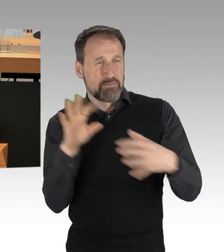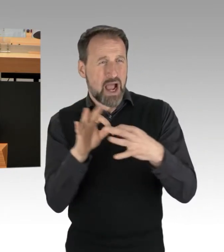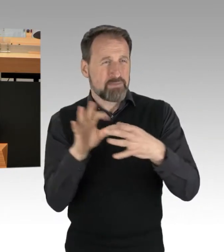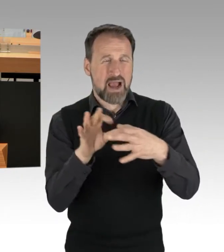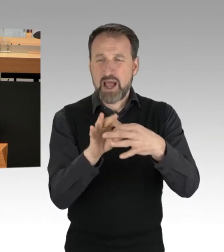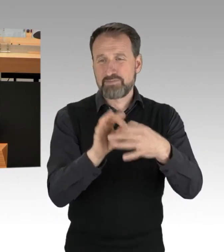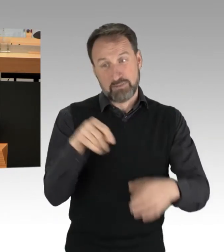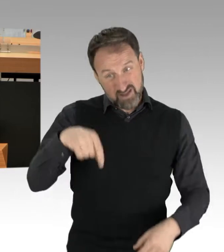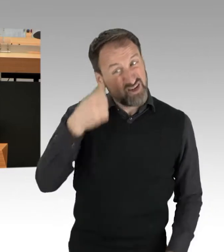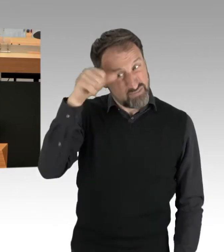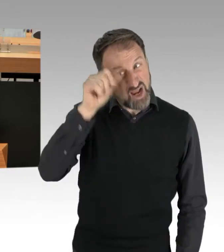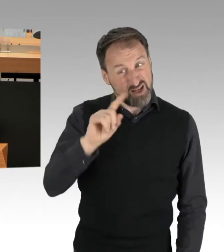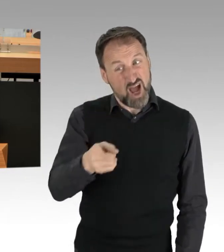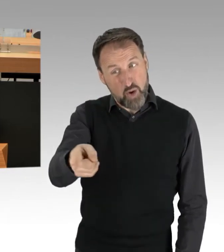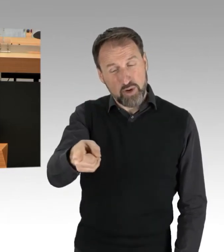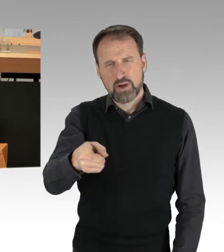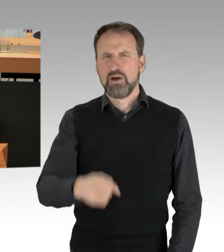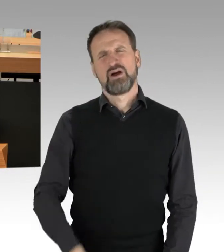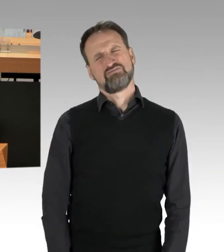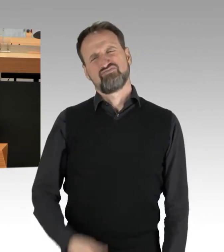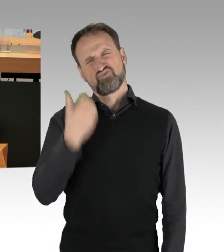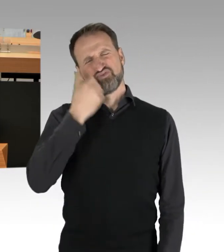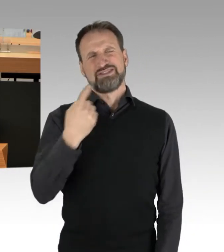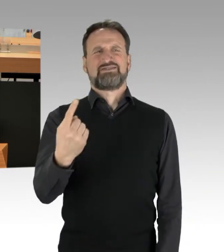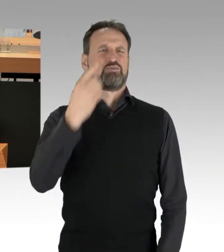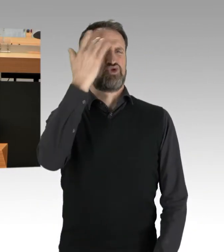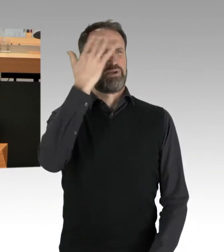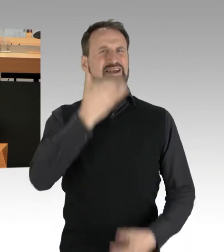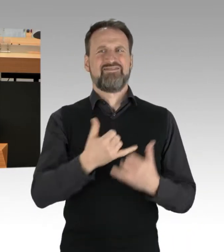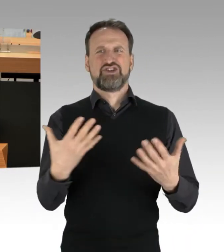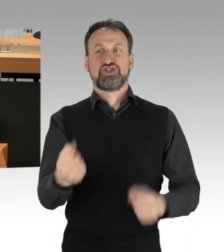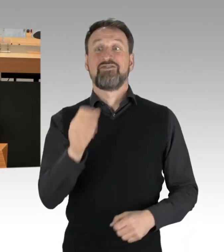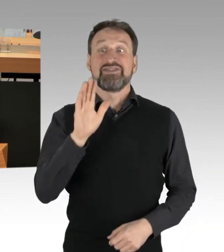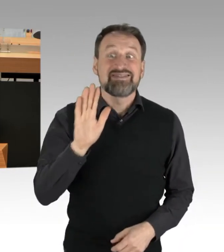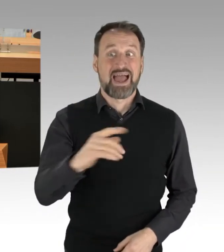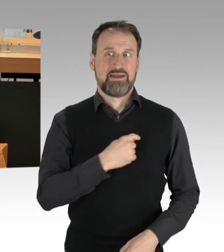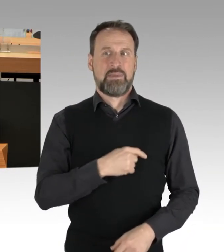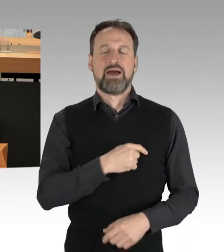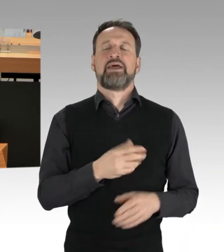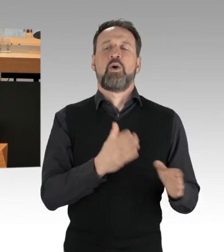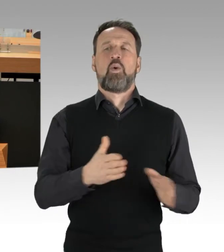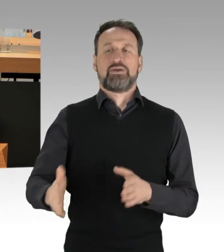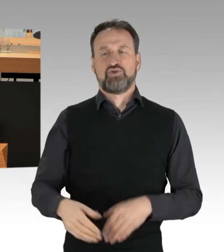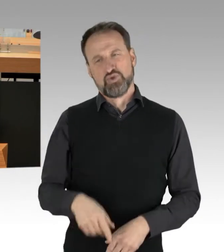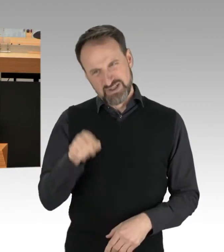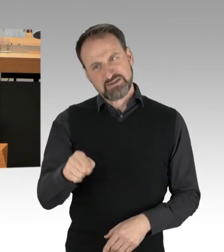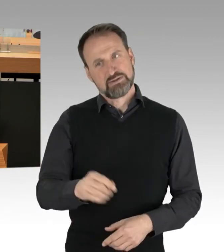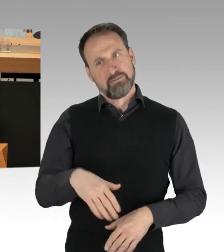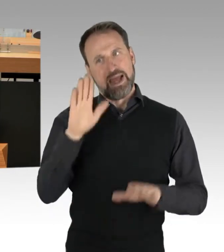da sollten Sie sich vielleicht selber mal Gedanken machen und Ordnung in Ihren Laden bringen, damit wäre uns allen geholfen. Vielen Dank.